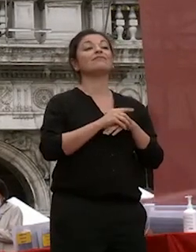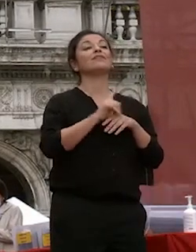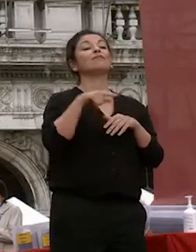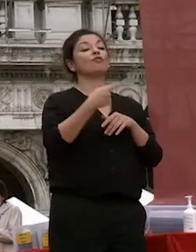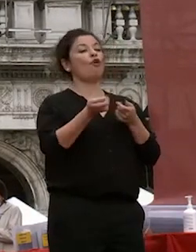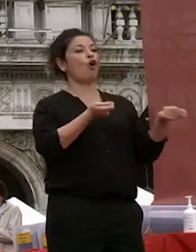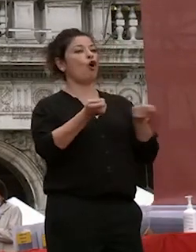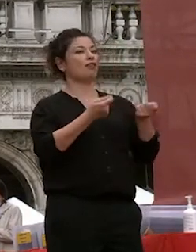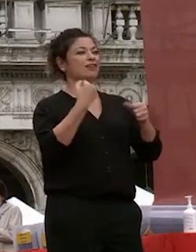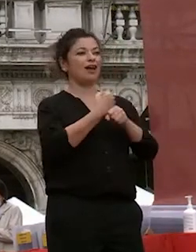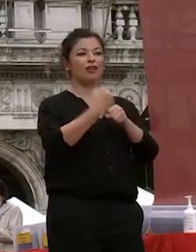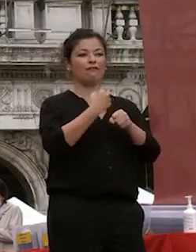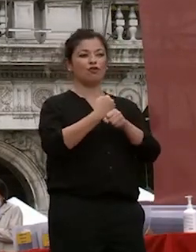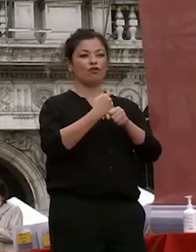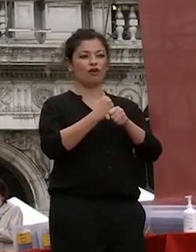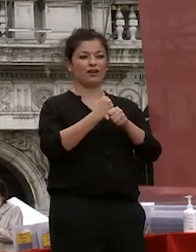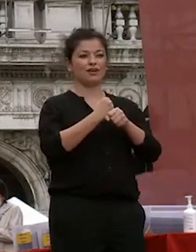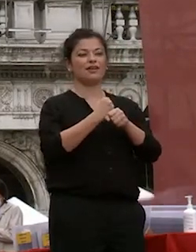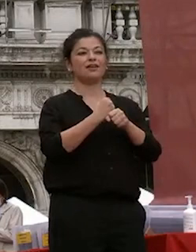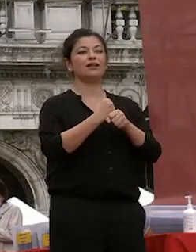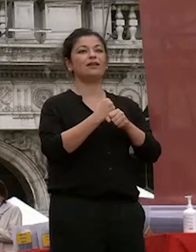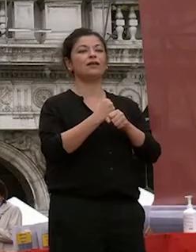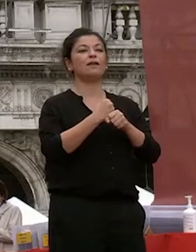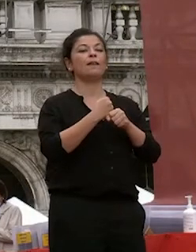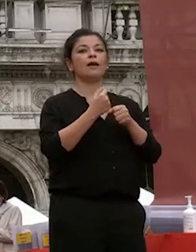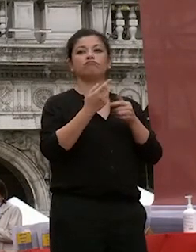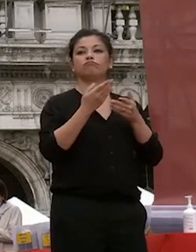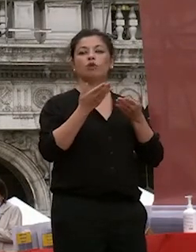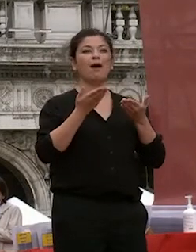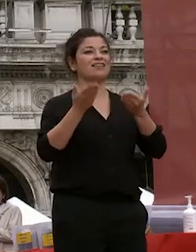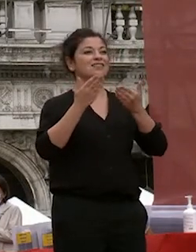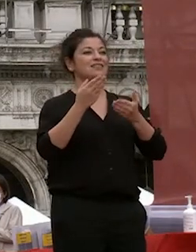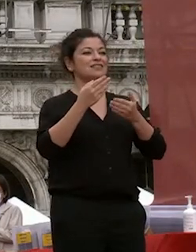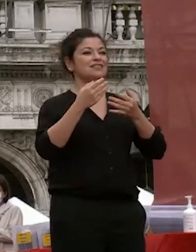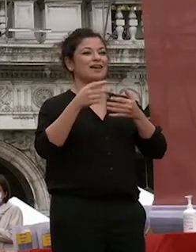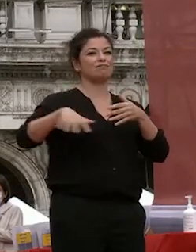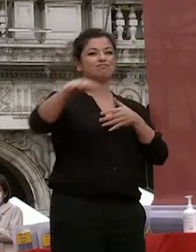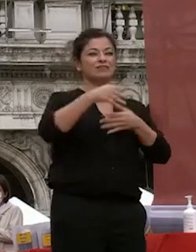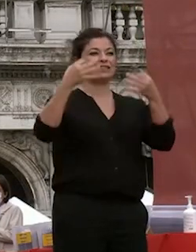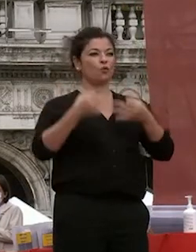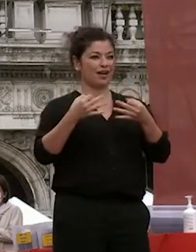lavori oggi assiste la sicurezza insieme al nostro personale grazie a